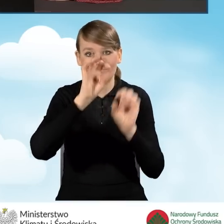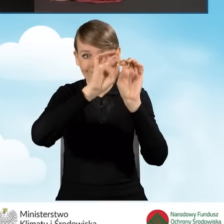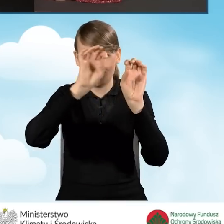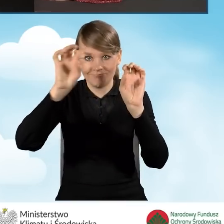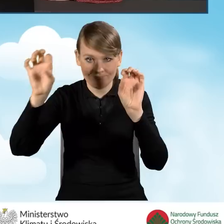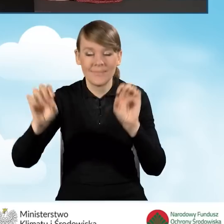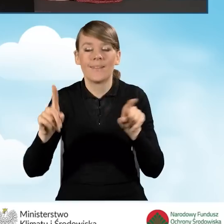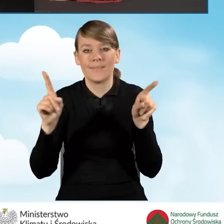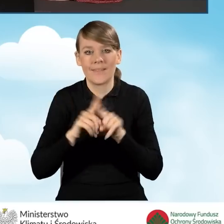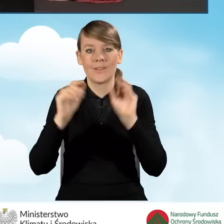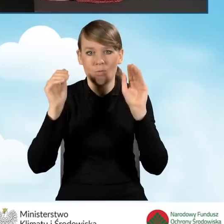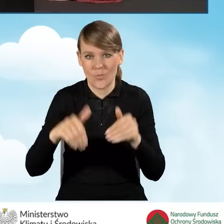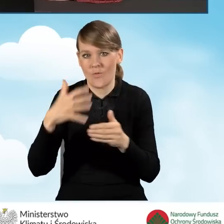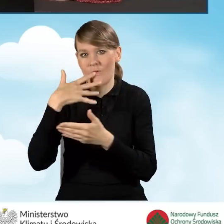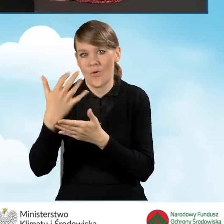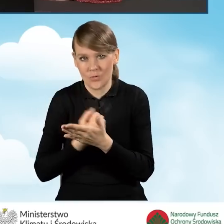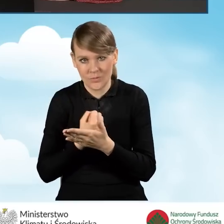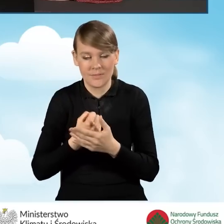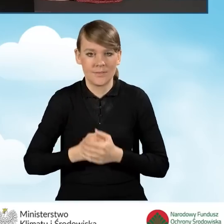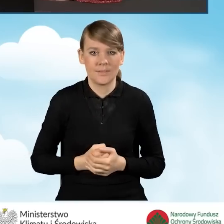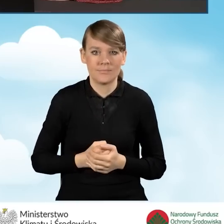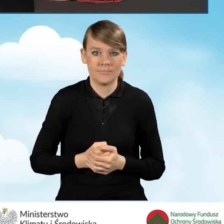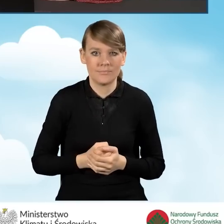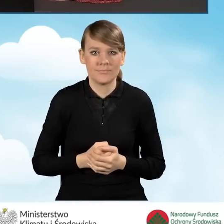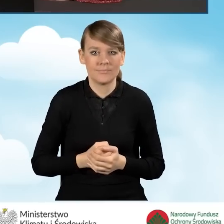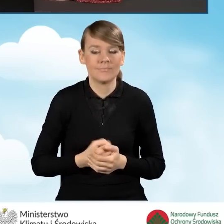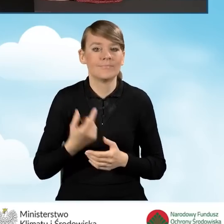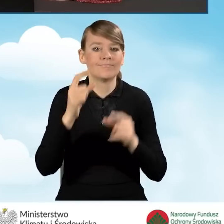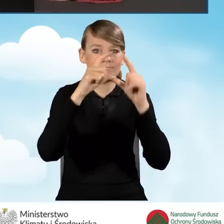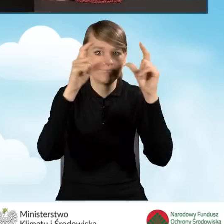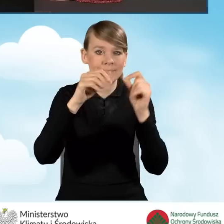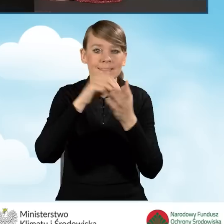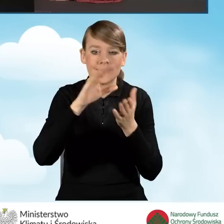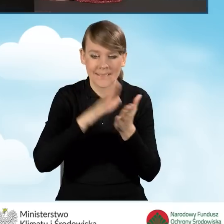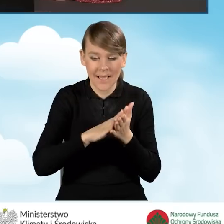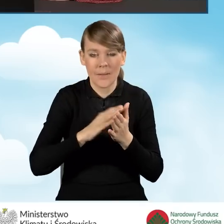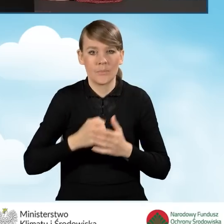z których również możemy skorzystać podczas składania wniosku. Mamy ikonę, która zapisuje to, co wprowadziliśmy.